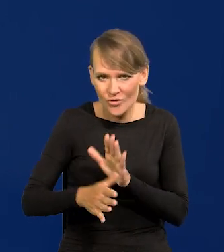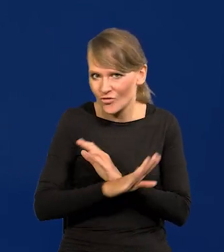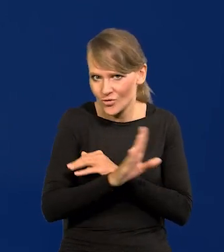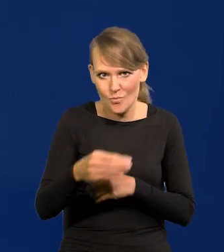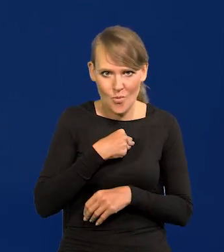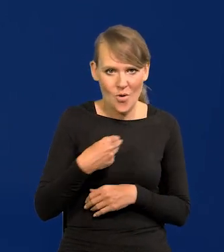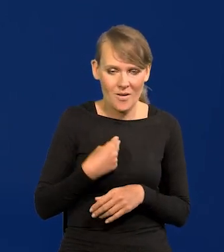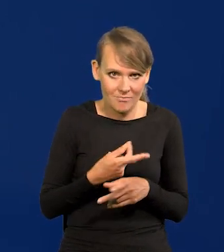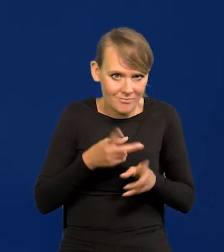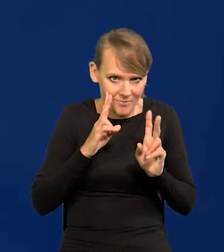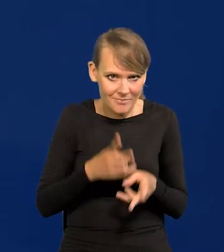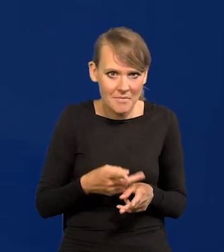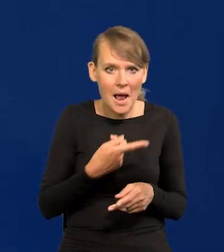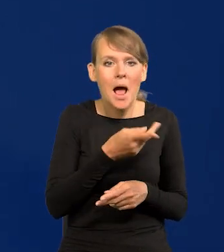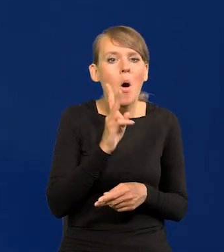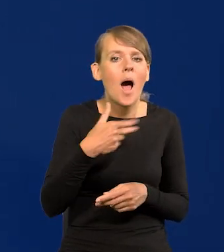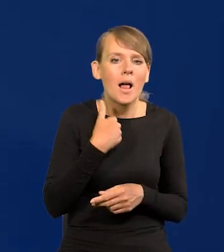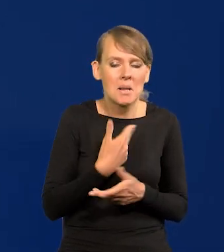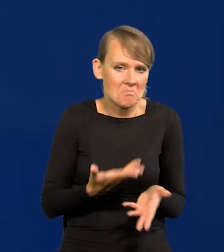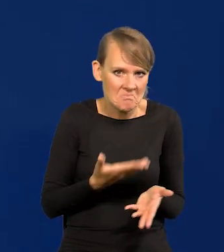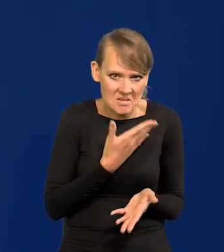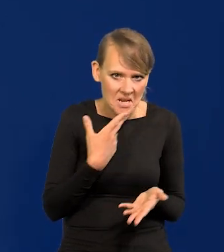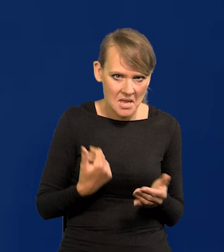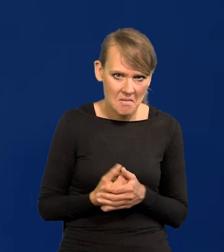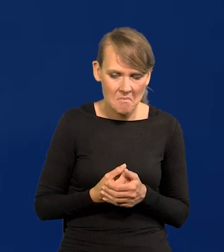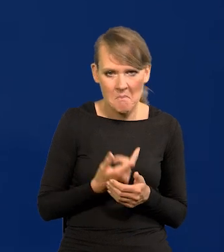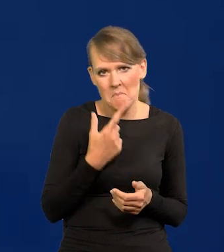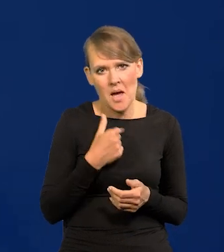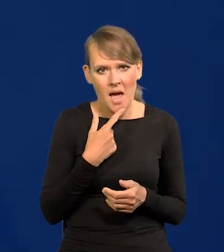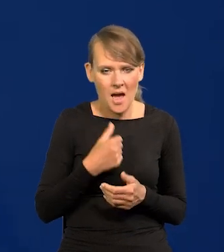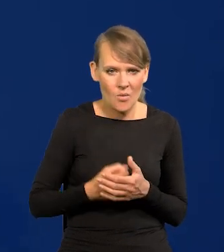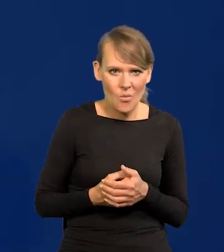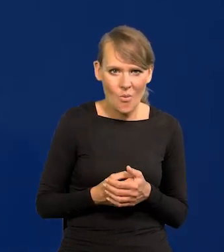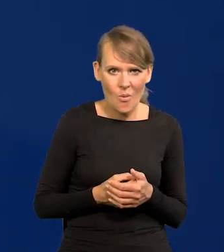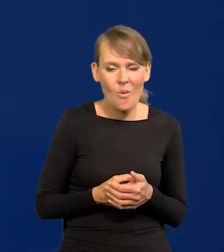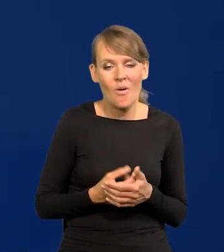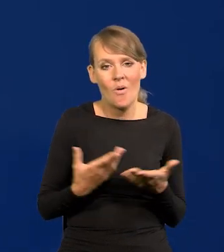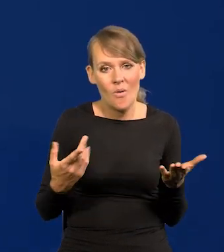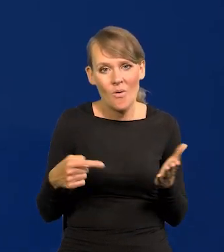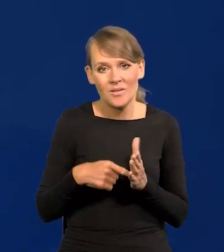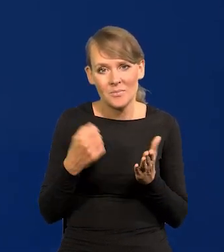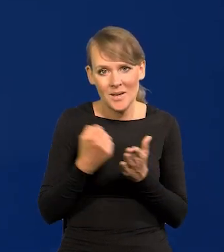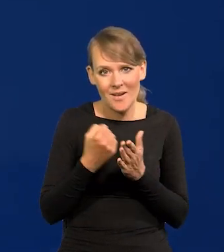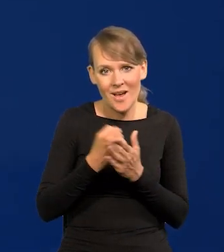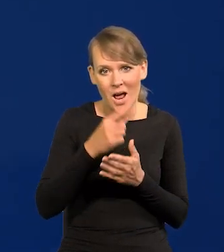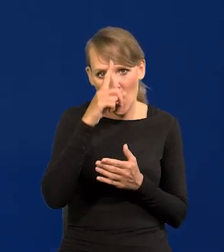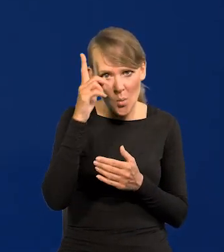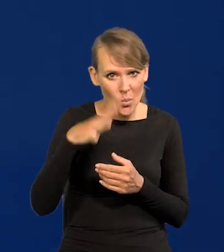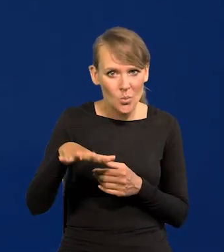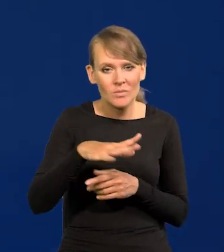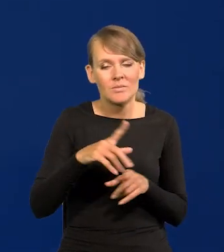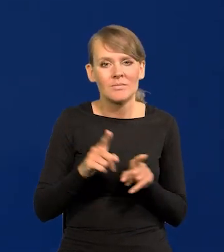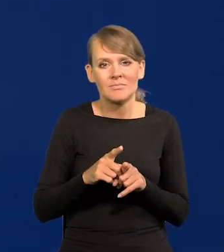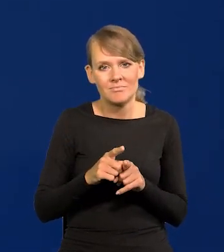To to po prostu się dzieje. Anglików nie ma, jest mało. Więc demografia i energia.